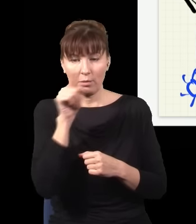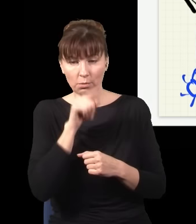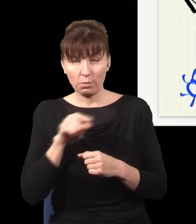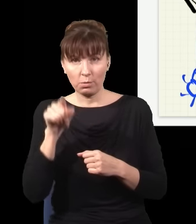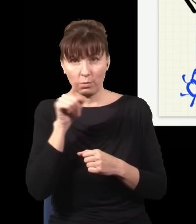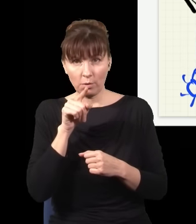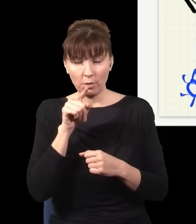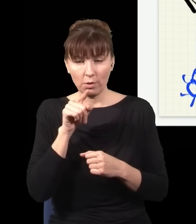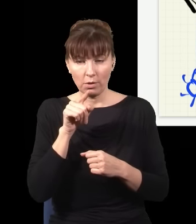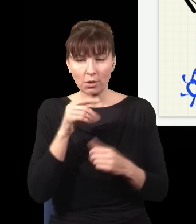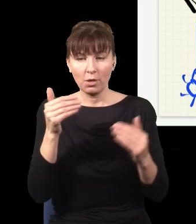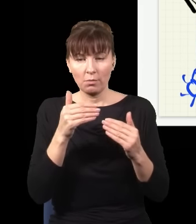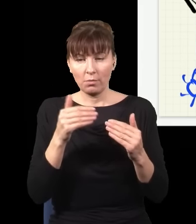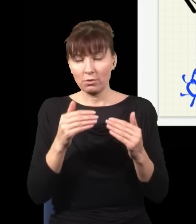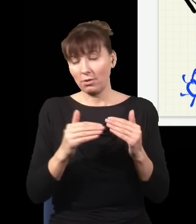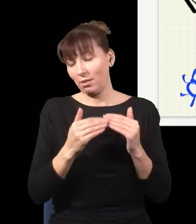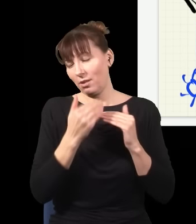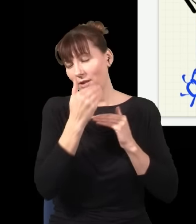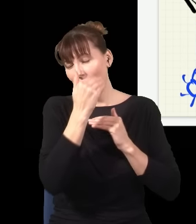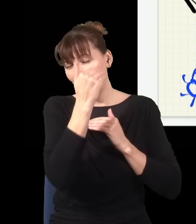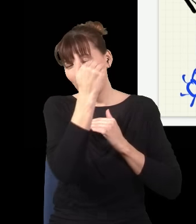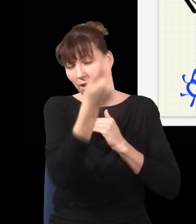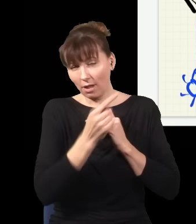dalekostronny, może być na drugim końcu Układu Słonecznego,